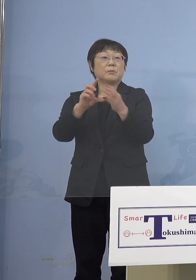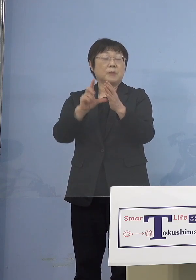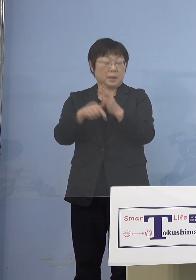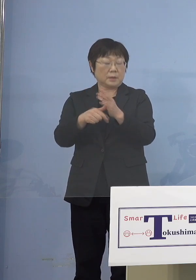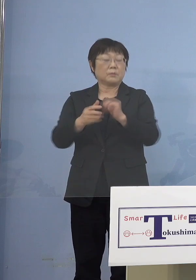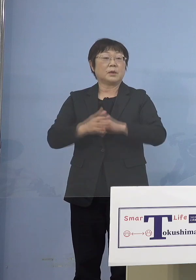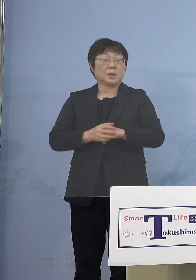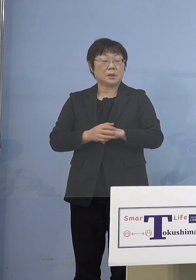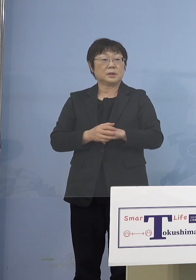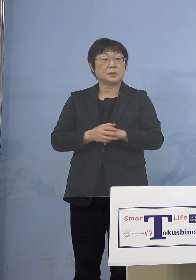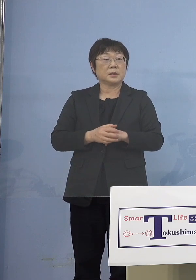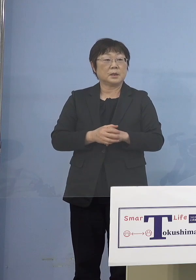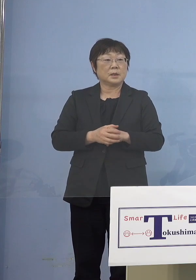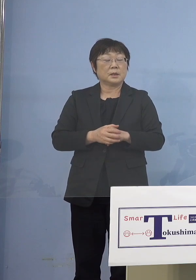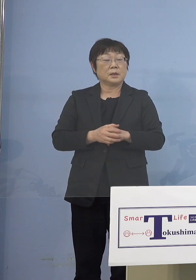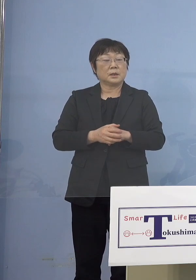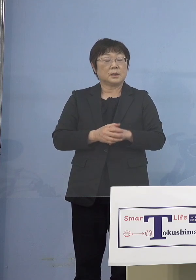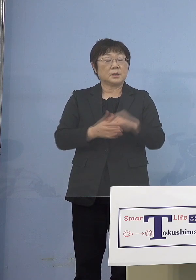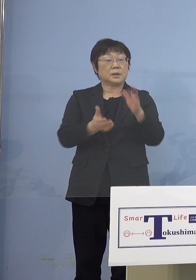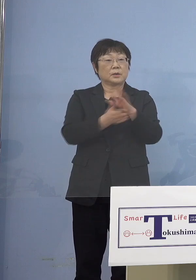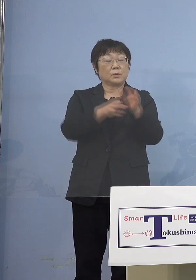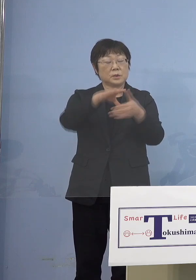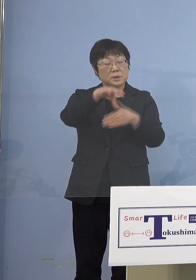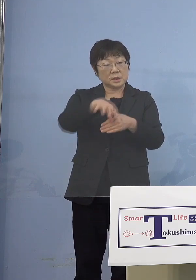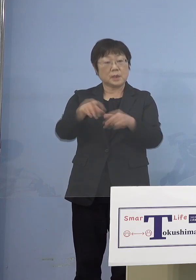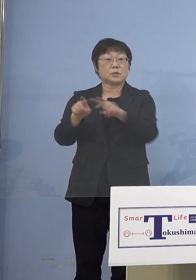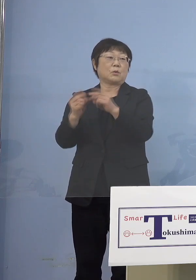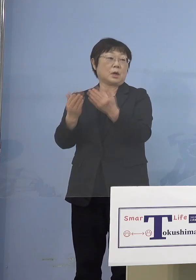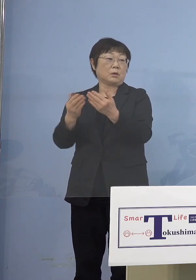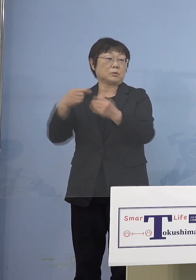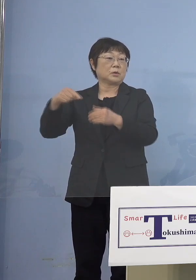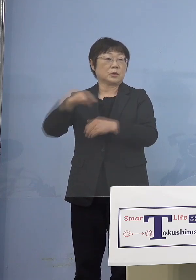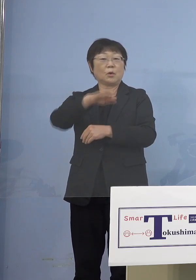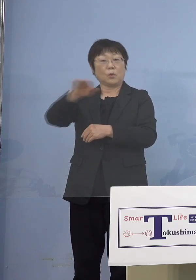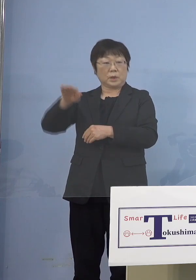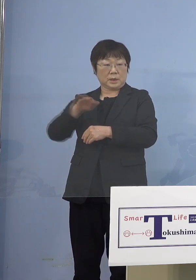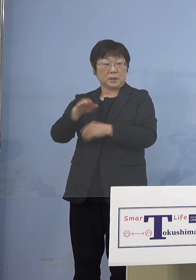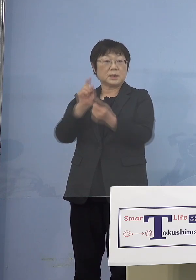あるいは小学校の先生方 接種券がなくても特例接種ということで